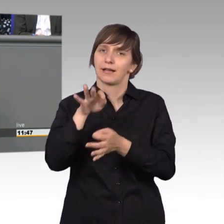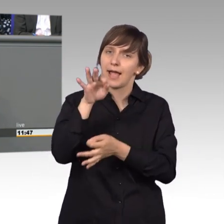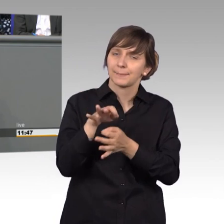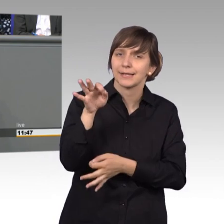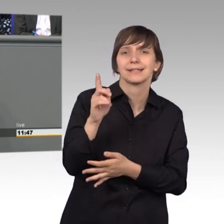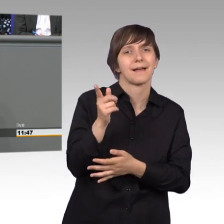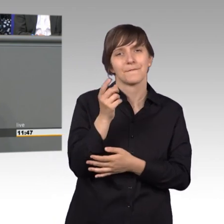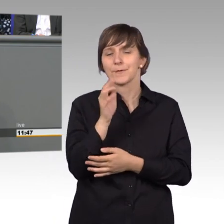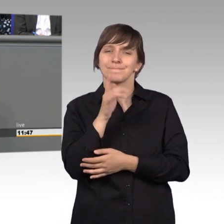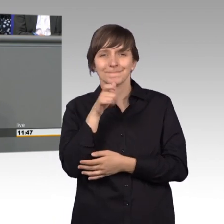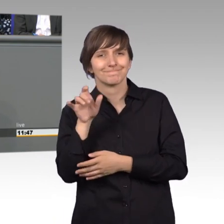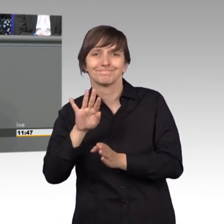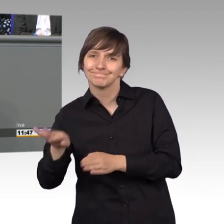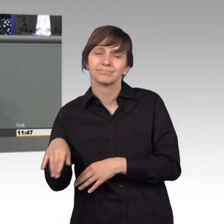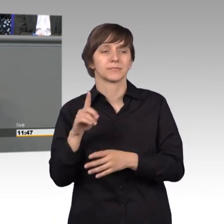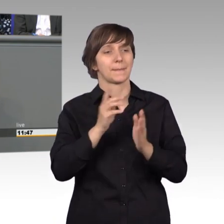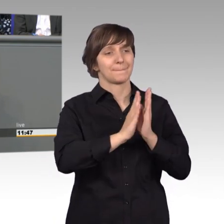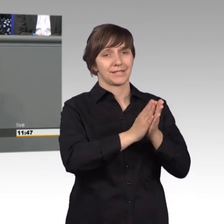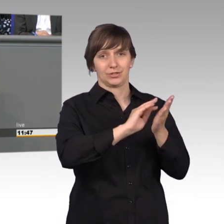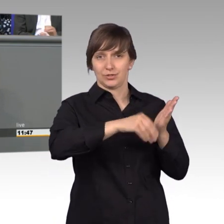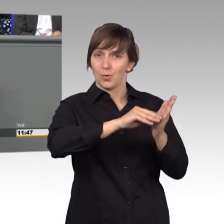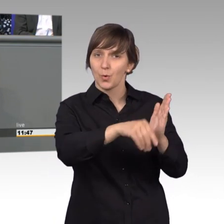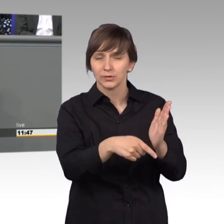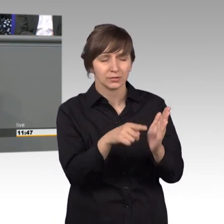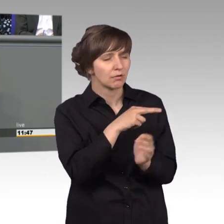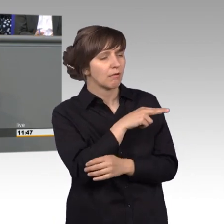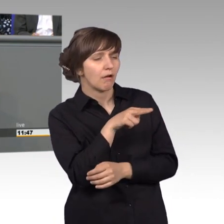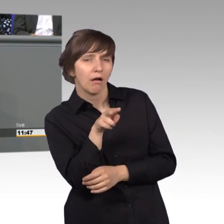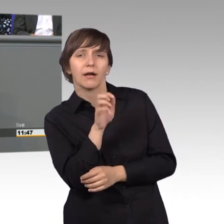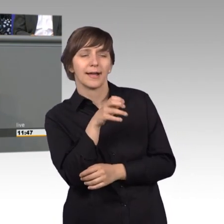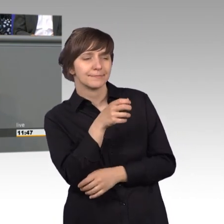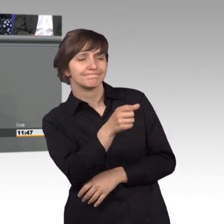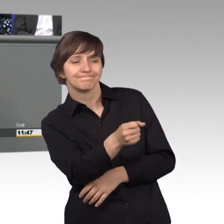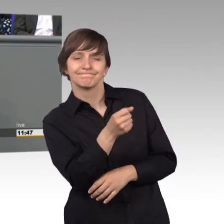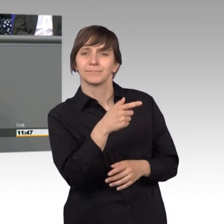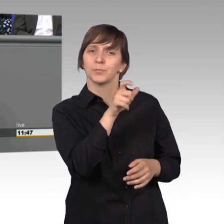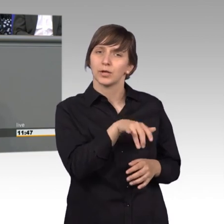Anhand von Petitionen kann man schnell erkennen, wo die Bürger Fehlentwicklungen sehen, wo sie Probleme haben, wo sie